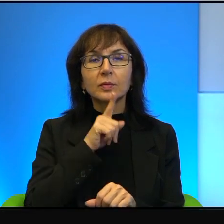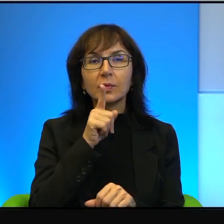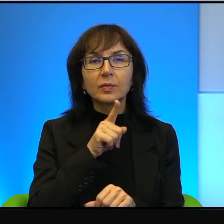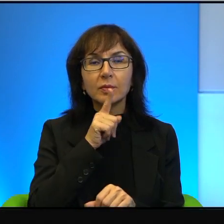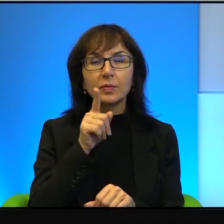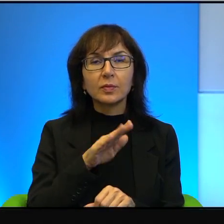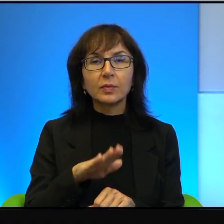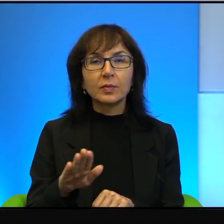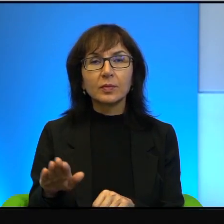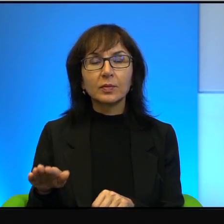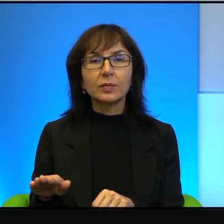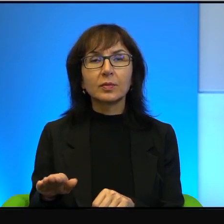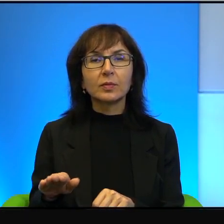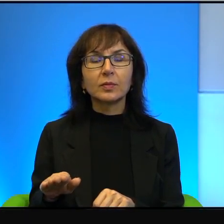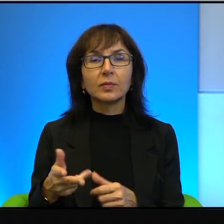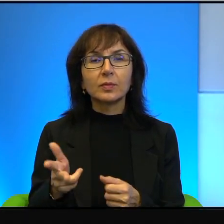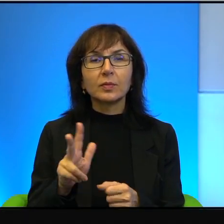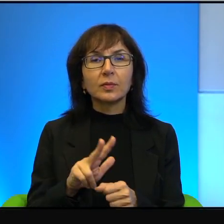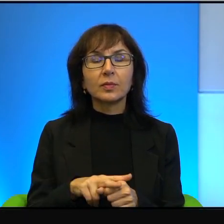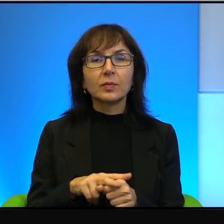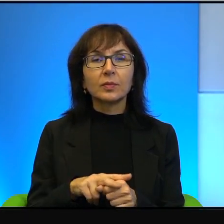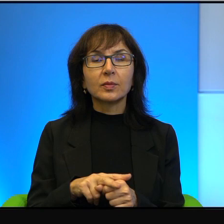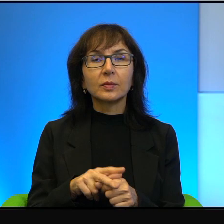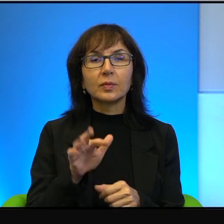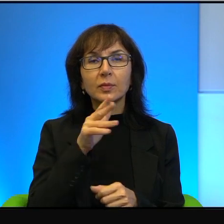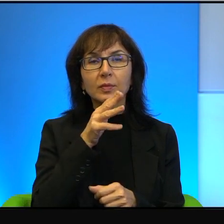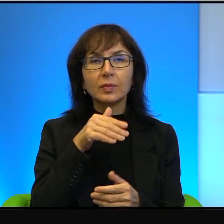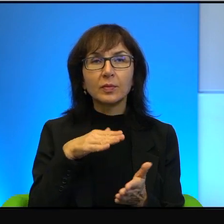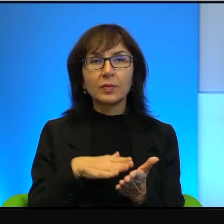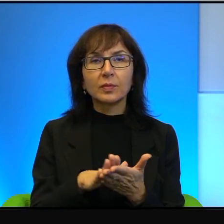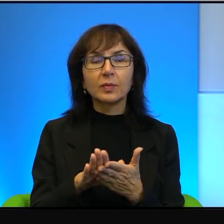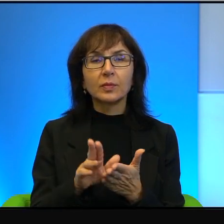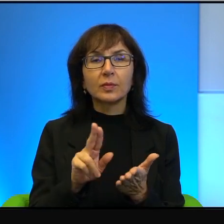która w Izraelu zaczyna jakoś tam, znaczy na pewno jest silniejsza niż